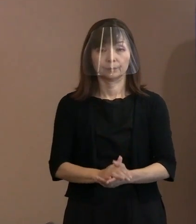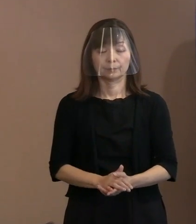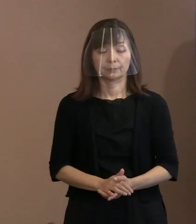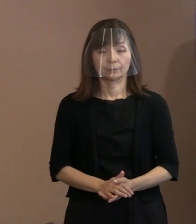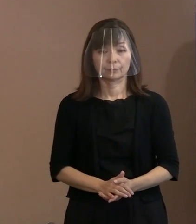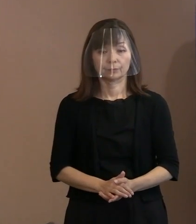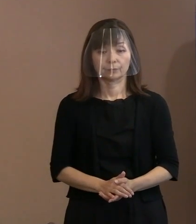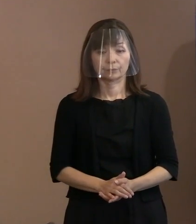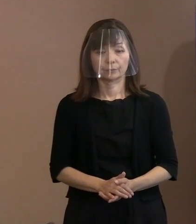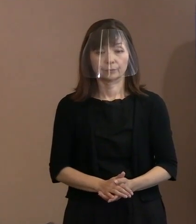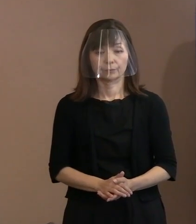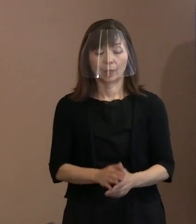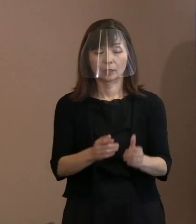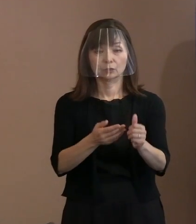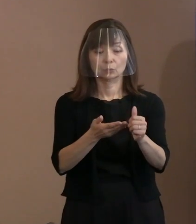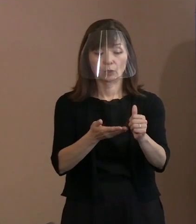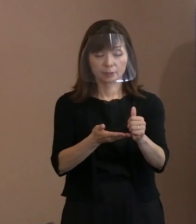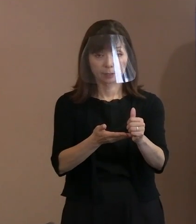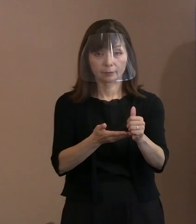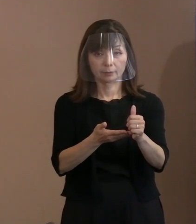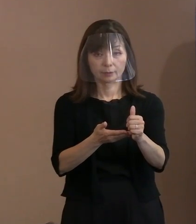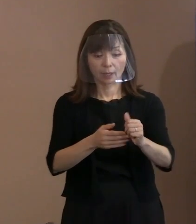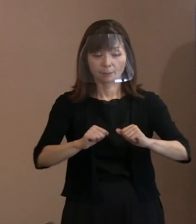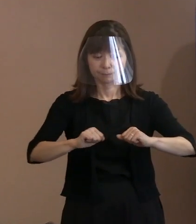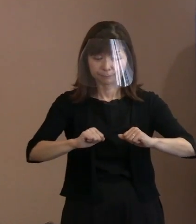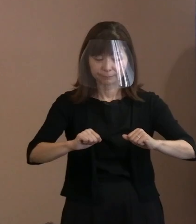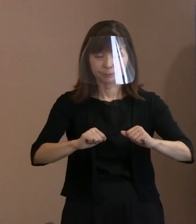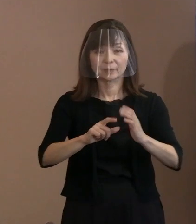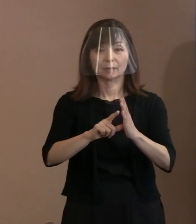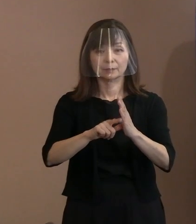坪井さんがおられたら､みんなと意見も 一緒だろうというようなことで､